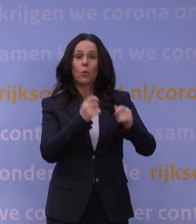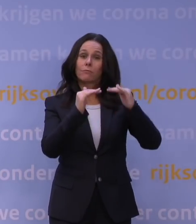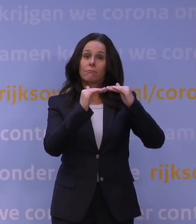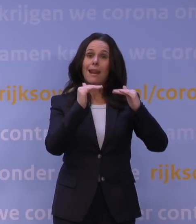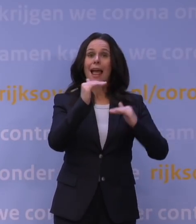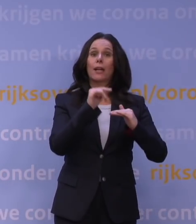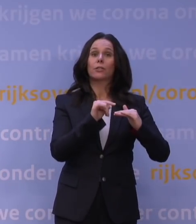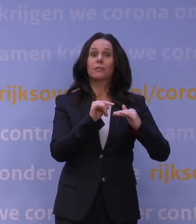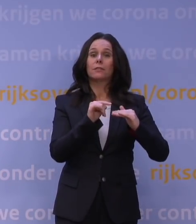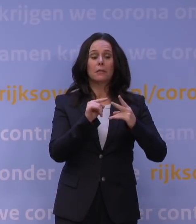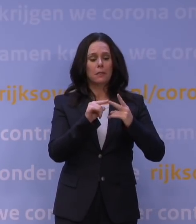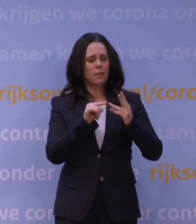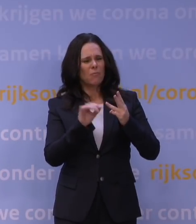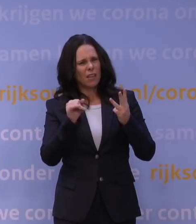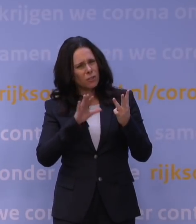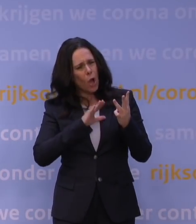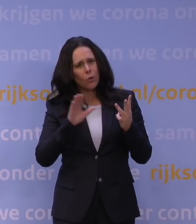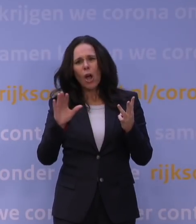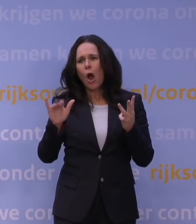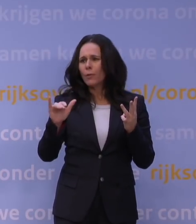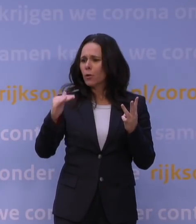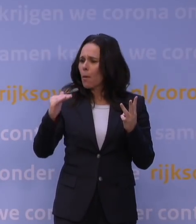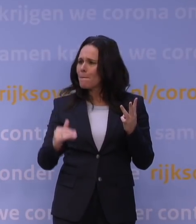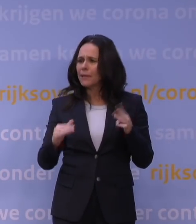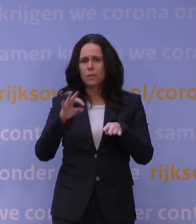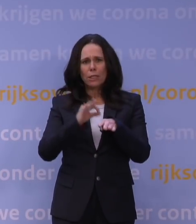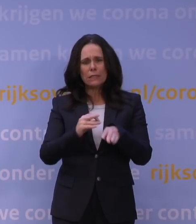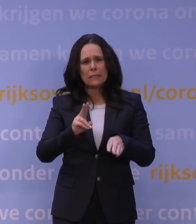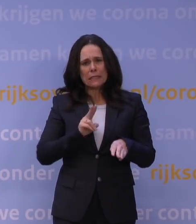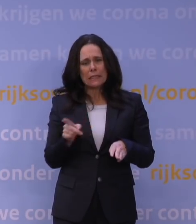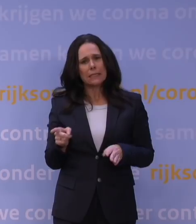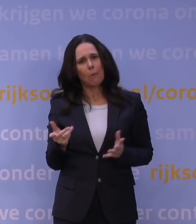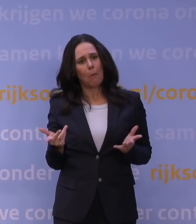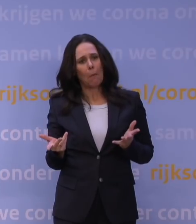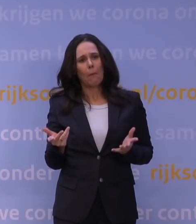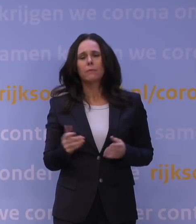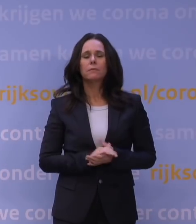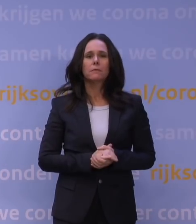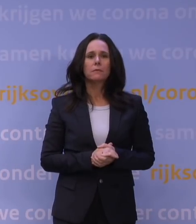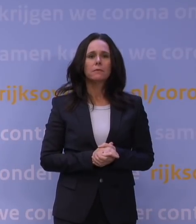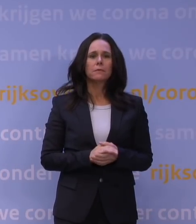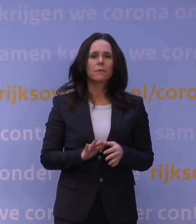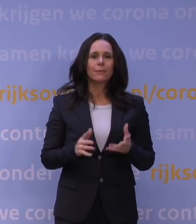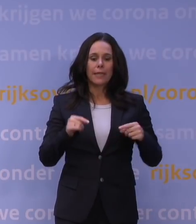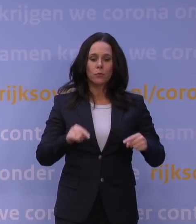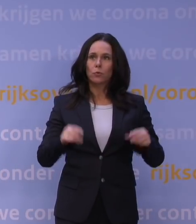en het zou ook nog kunnen zijn dat de omikron minder ziekmakend blijkt te zijn. Kan het dan ook zo zijn dat we het hele land nu op slot gooien